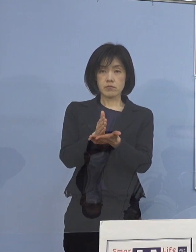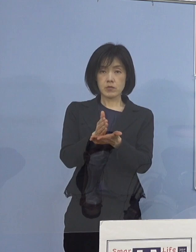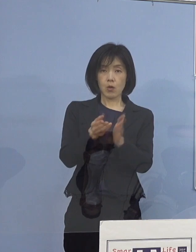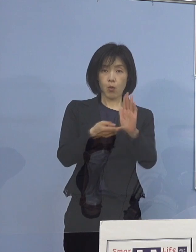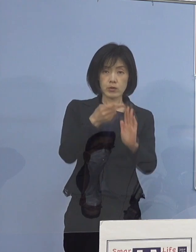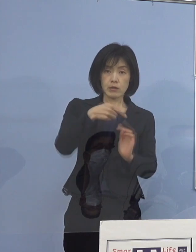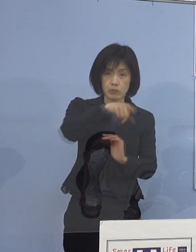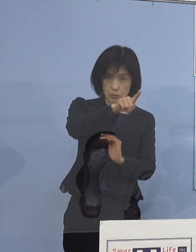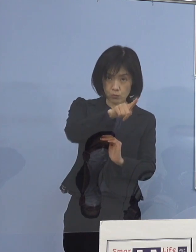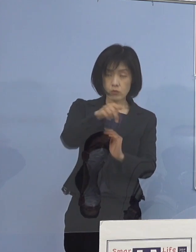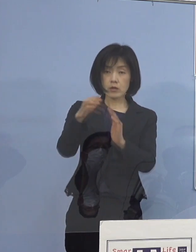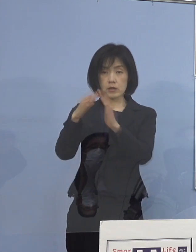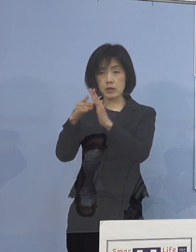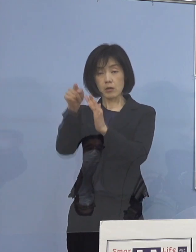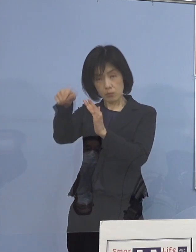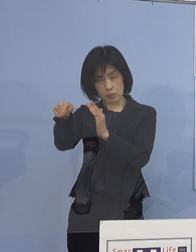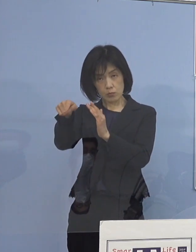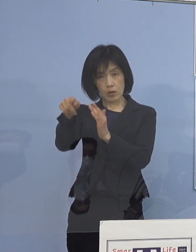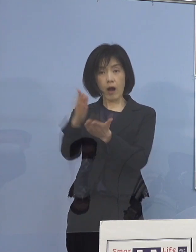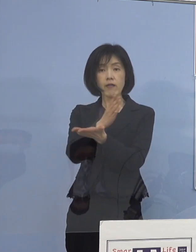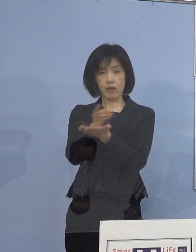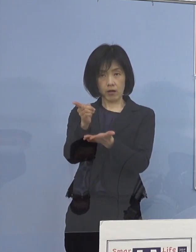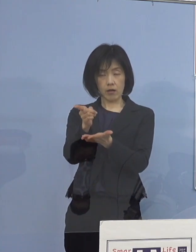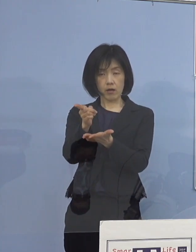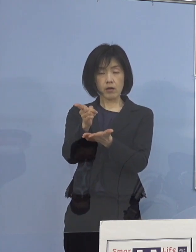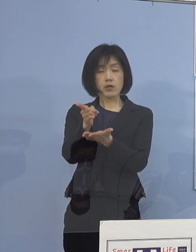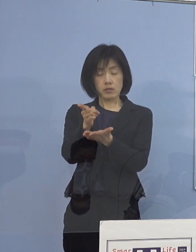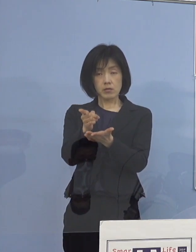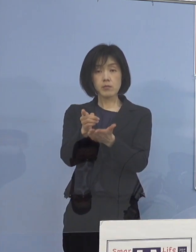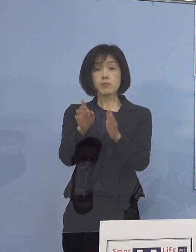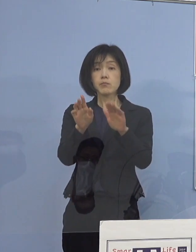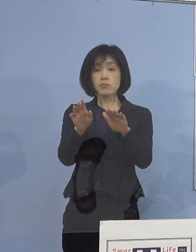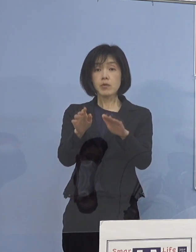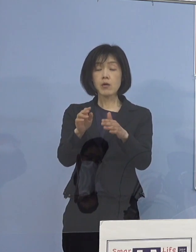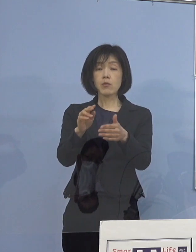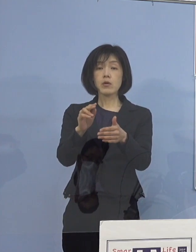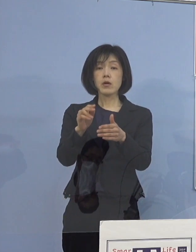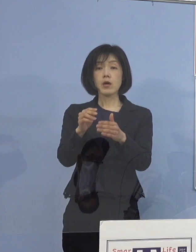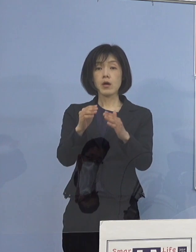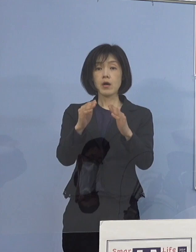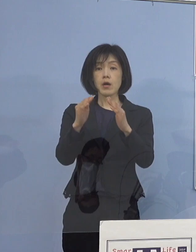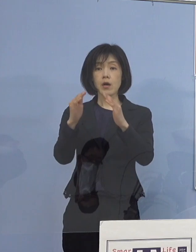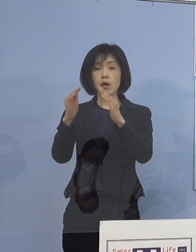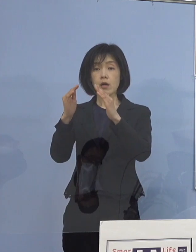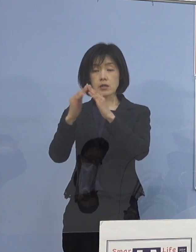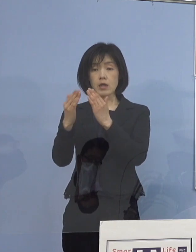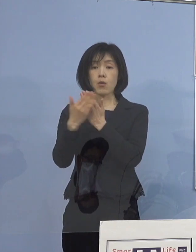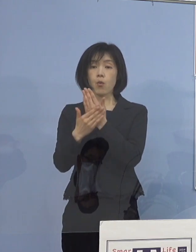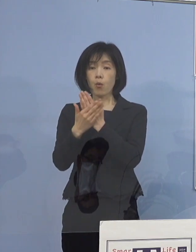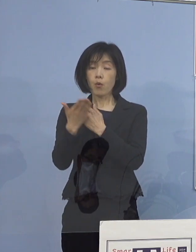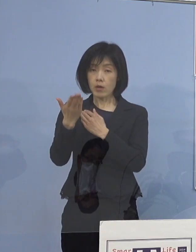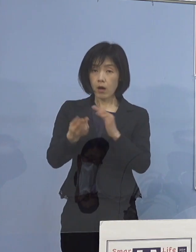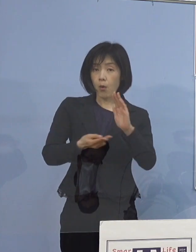自宅療養か宿泊療養を選択制に 今させていただいていると、非常に多いものですから